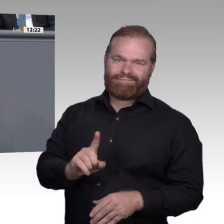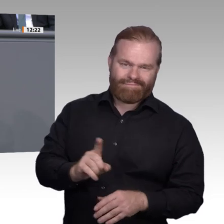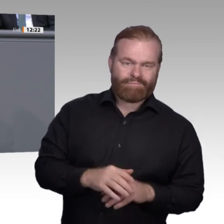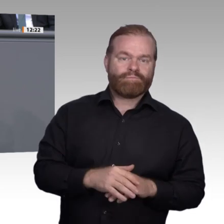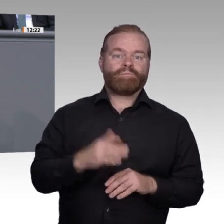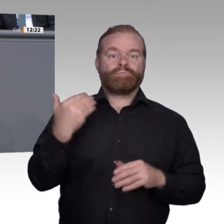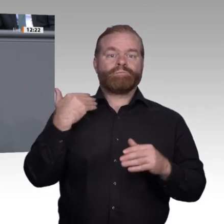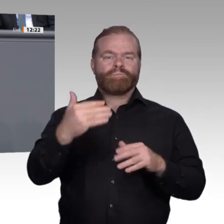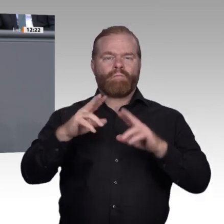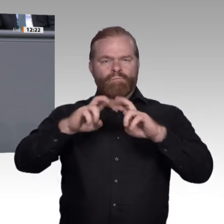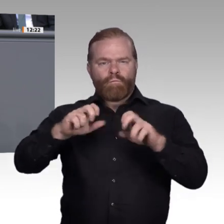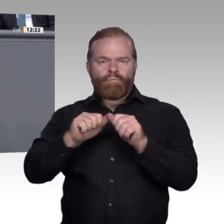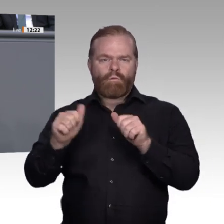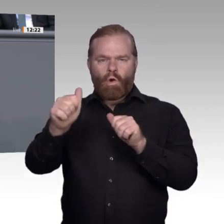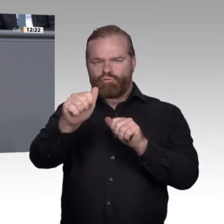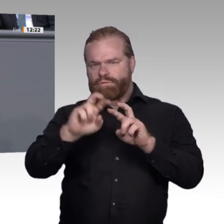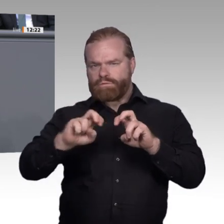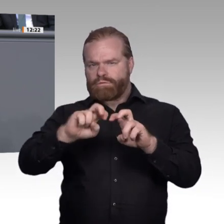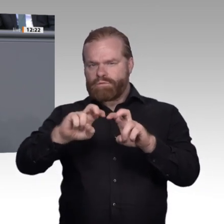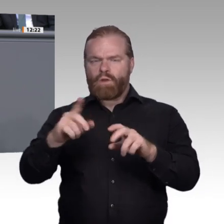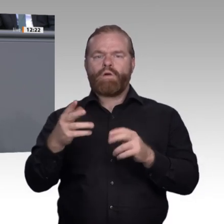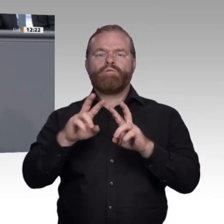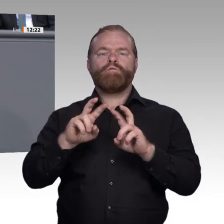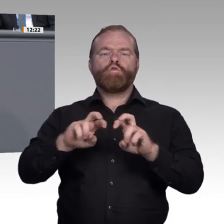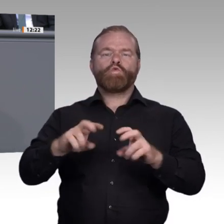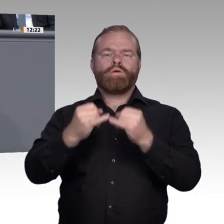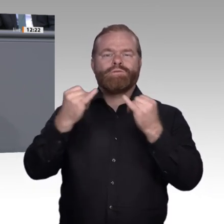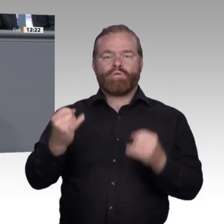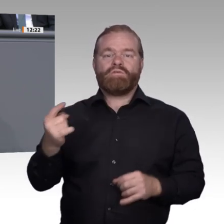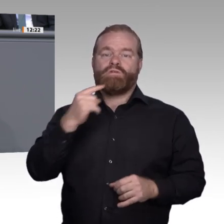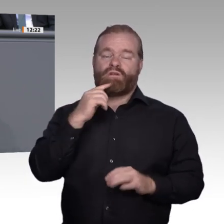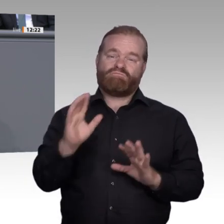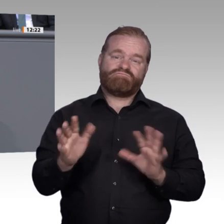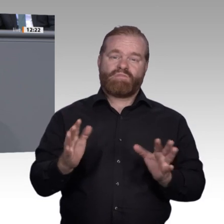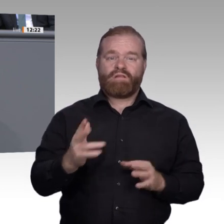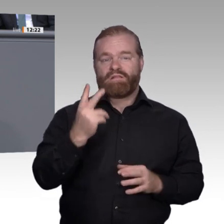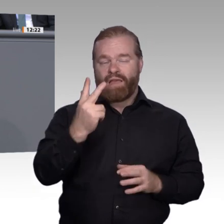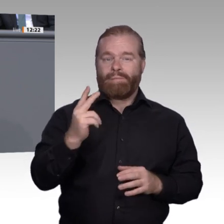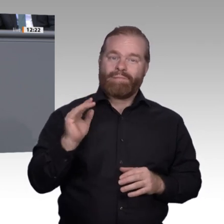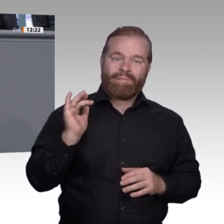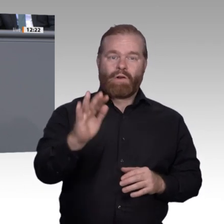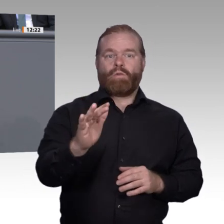knapp 1 Million. Die Trends laufen also auseinander. Wir müssen uns fragen: Warum ist das so?